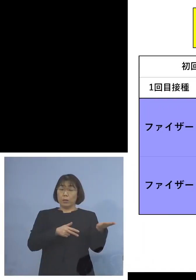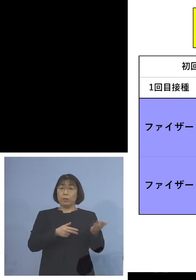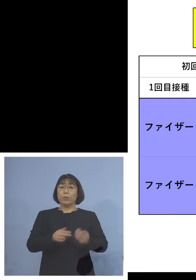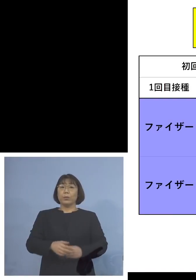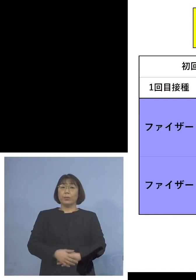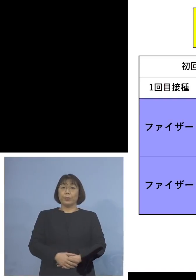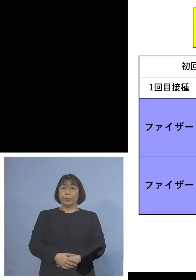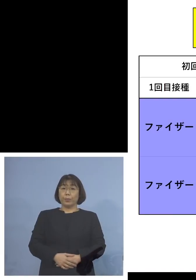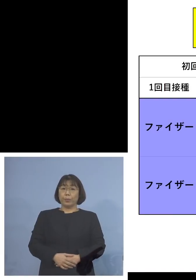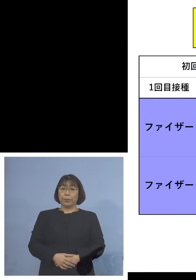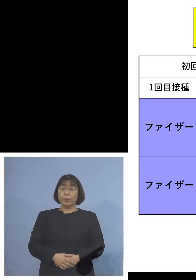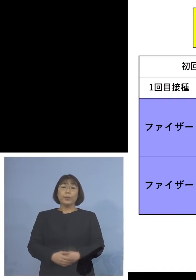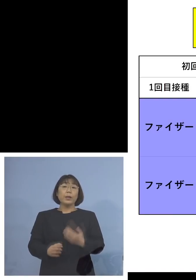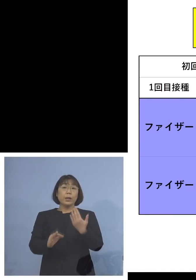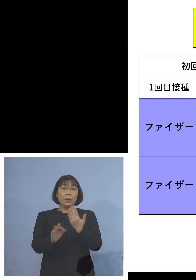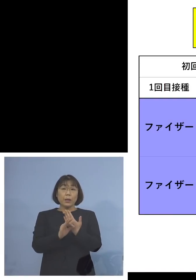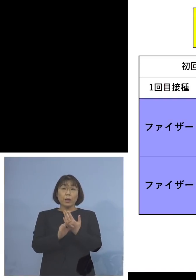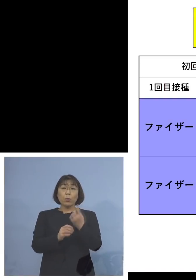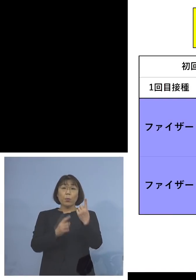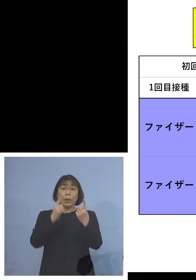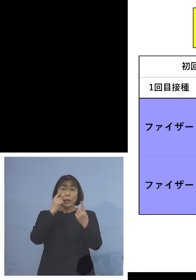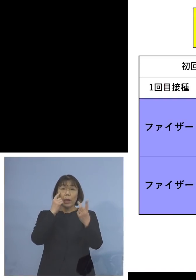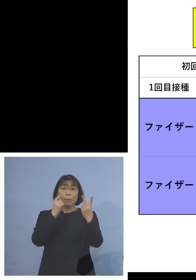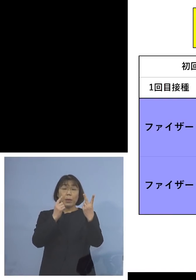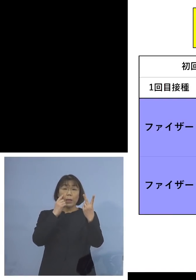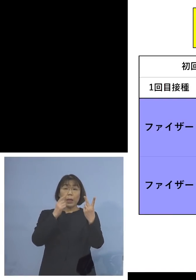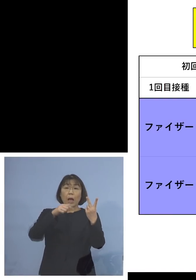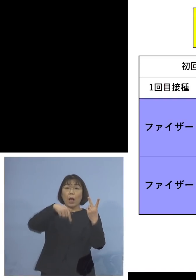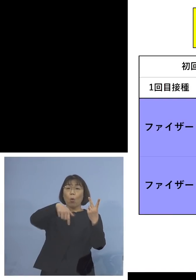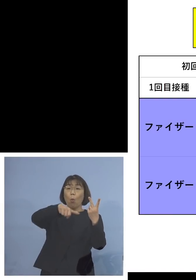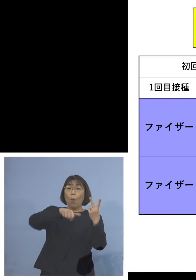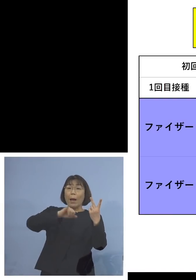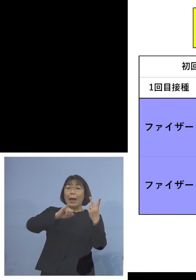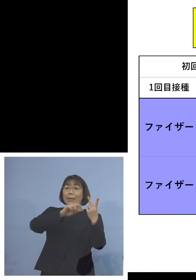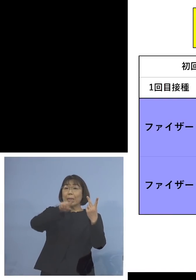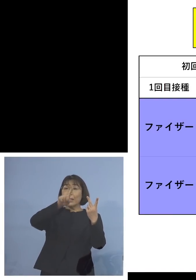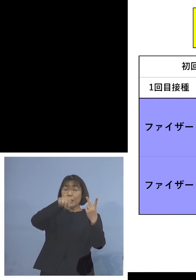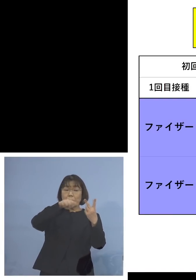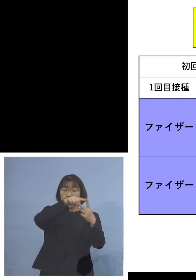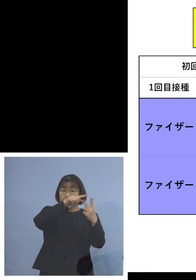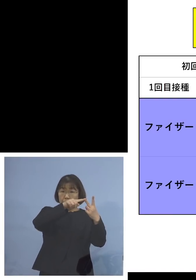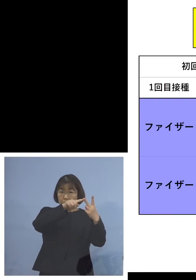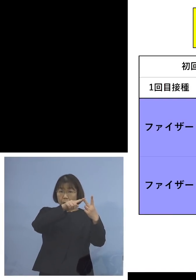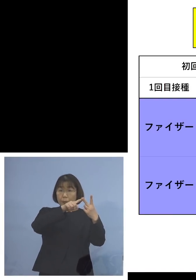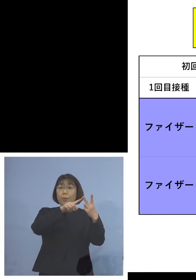例えば初回1回目、2回目を ファイザーを打ちました ともにこのファイザーを 打った人たちの事例